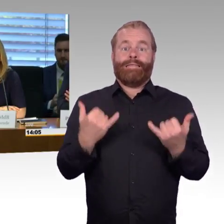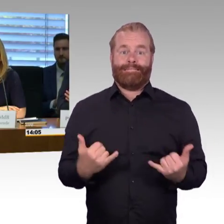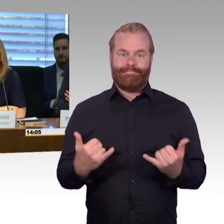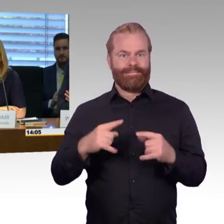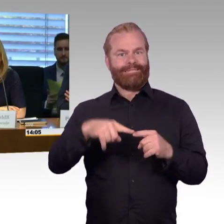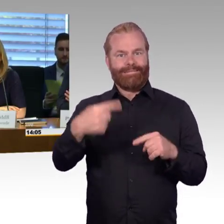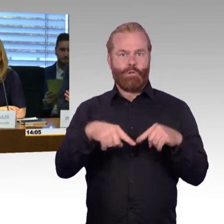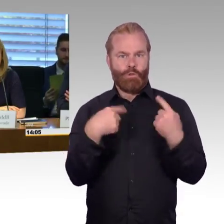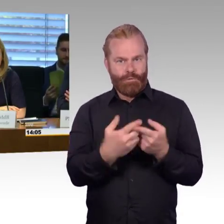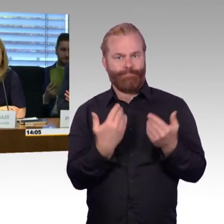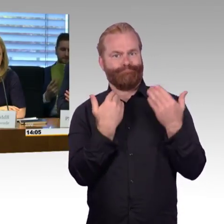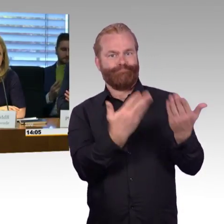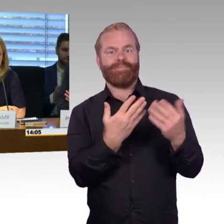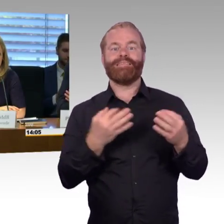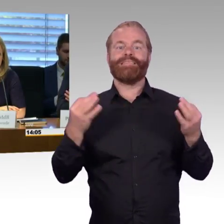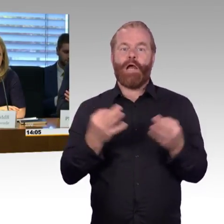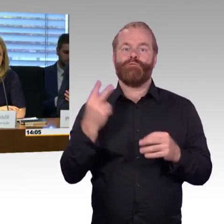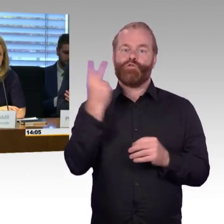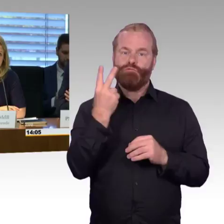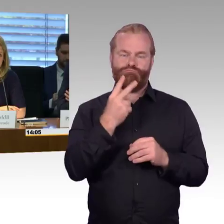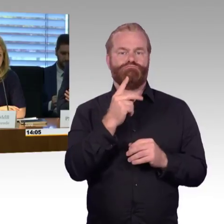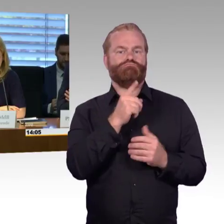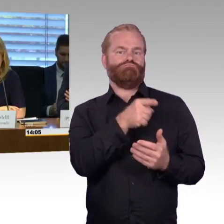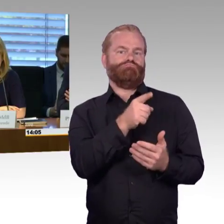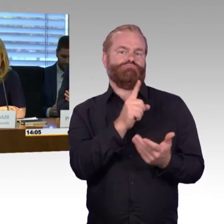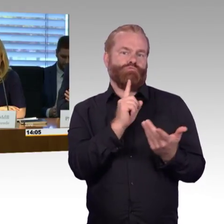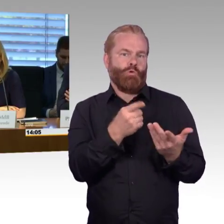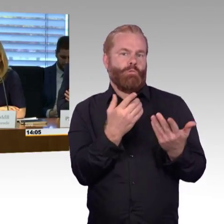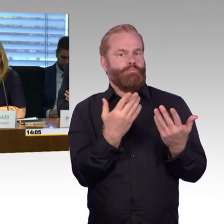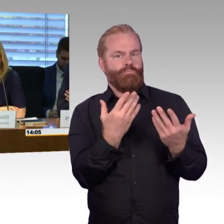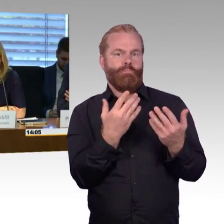die ihnen auch wichtig sind und die während der Anhörung noch nicht beantwortet werden konnten.